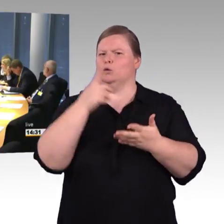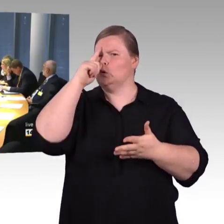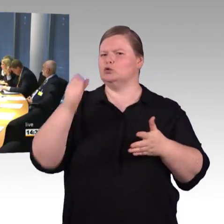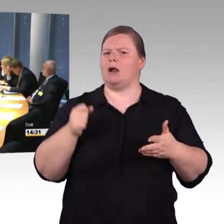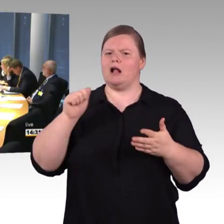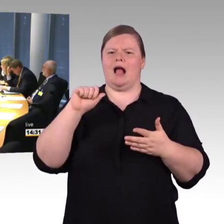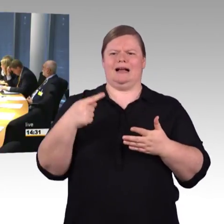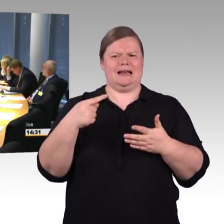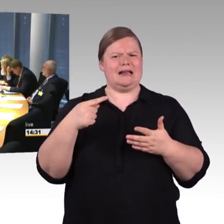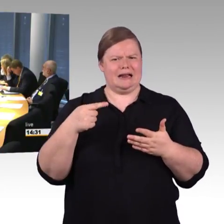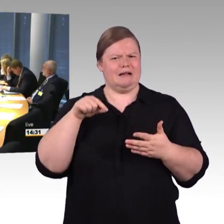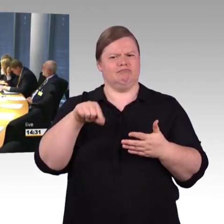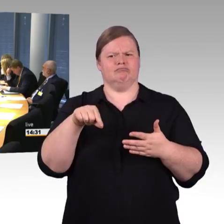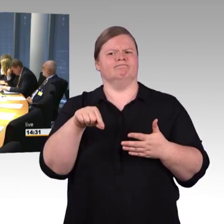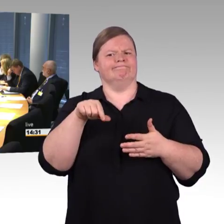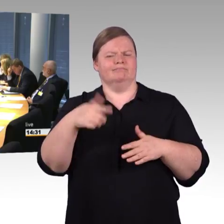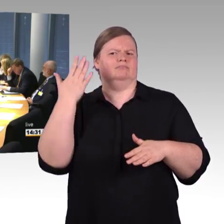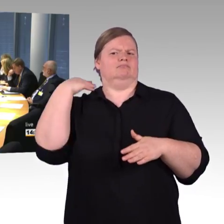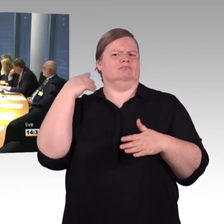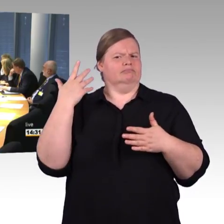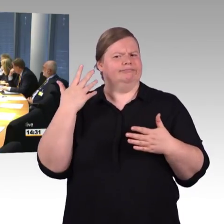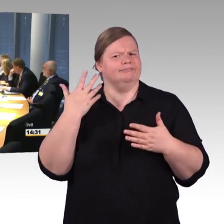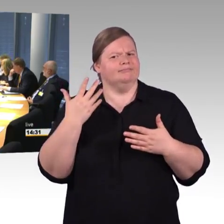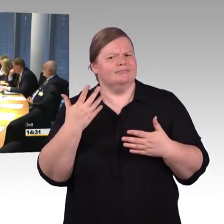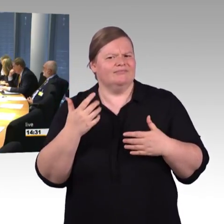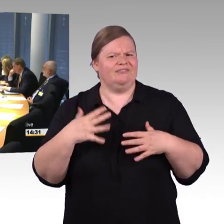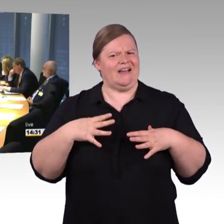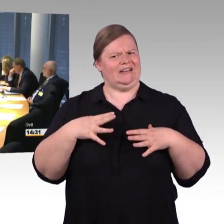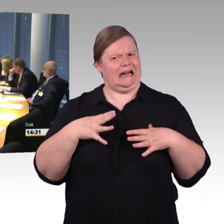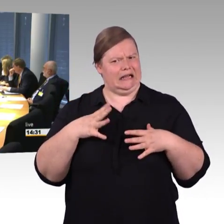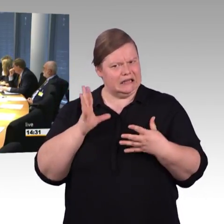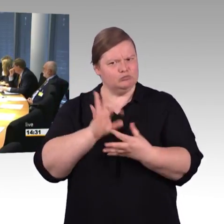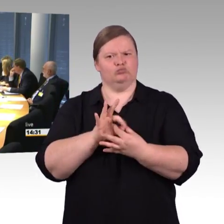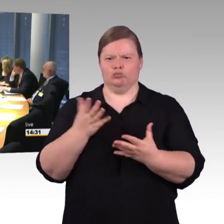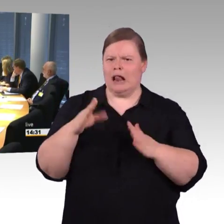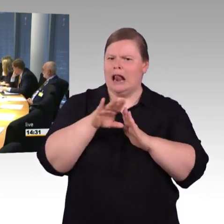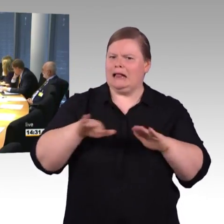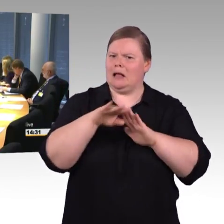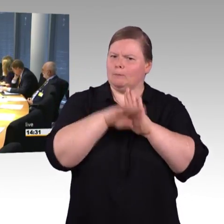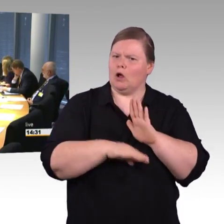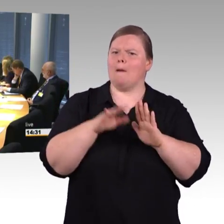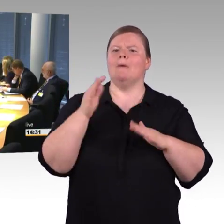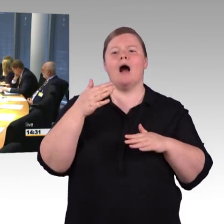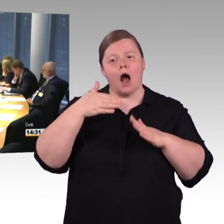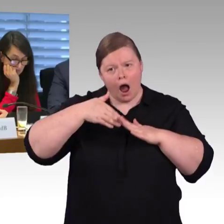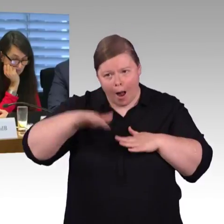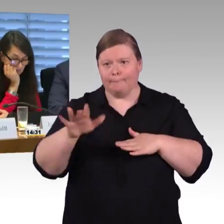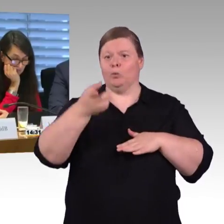zum Thema Bahnsteighöhen und im Zusammenspiel mit den Fahrzeugen, und auch da wurde schon festgestellt, dass eigentlich im Fernverkehr kein einziger Zug